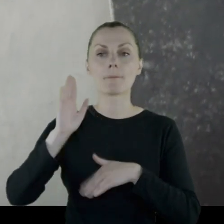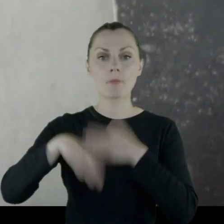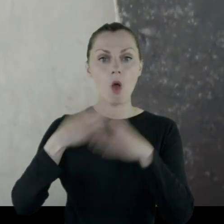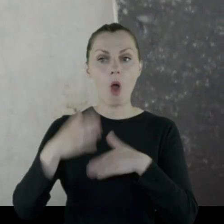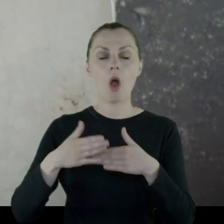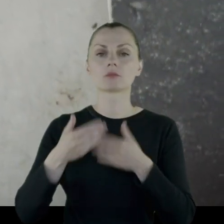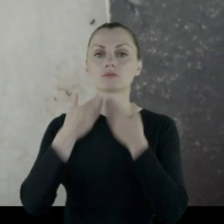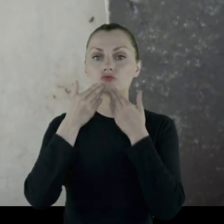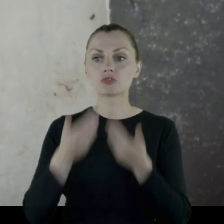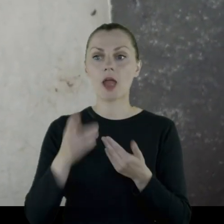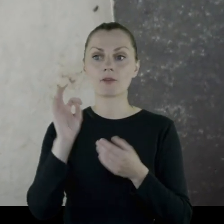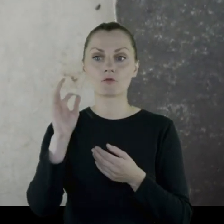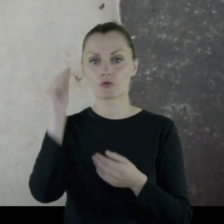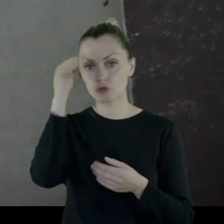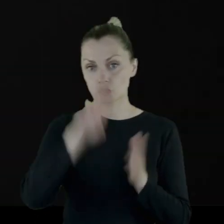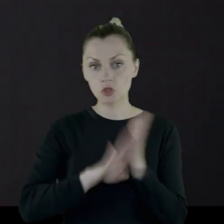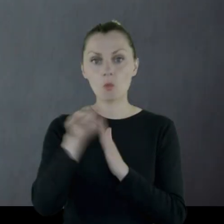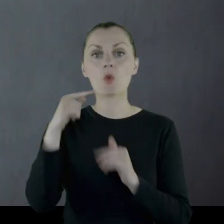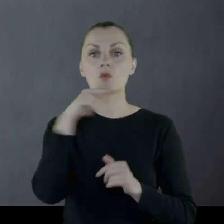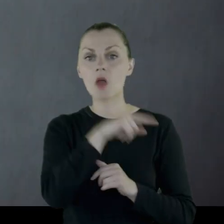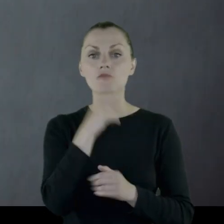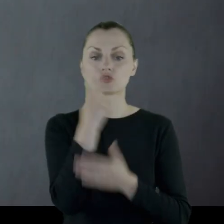a następnie z racji wykształcenia - umiał czytać, pisać,